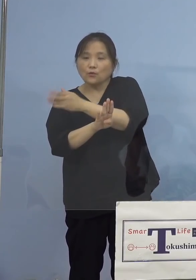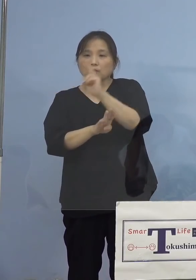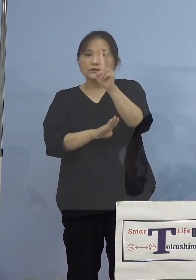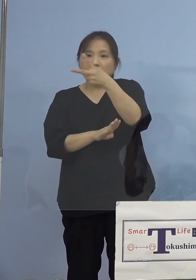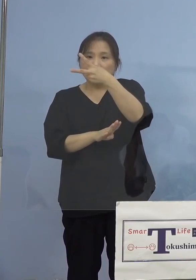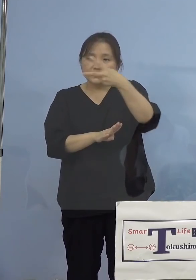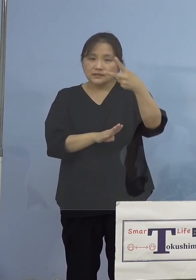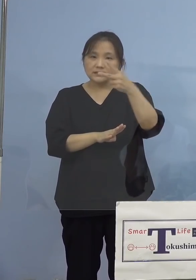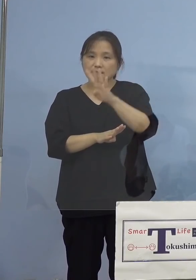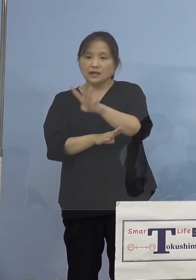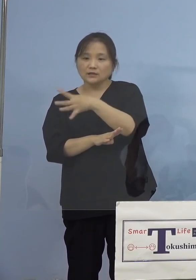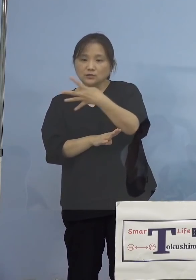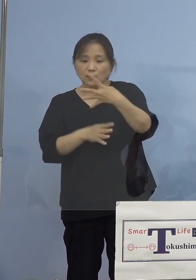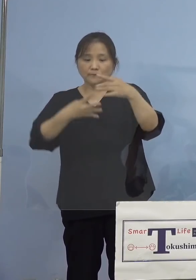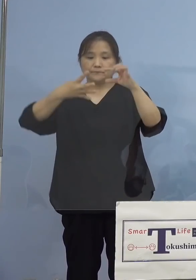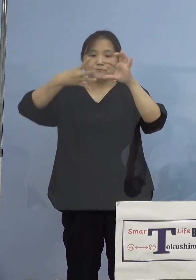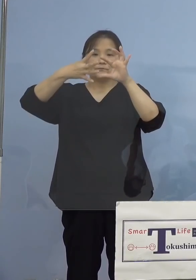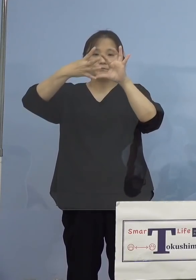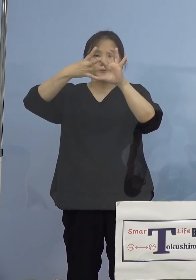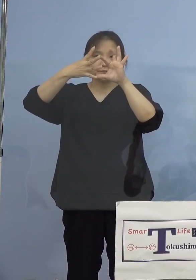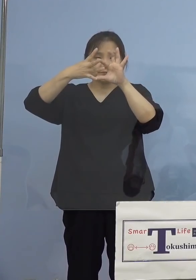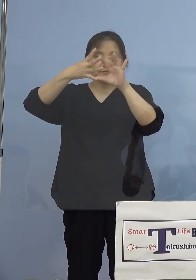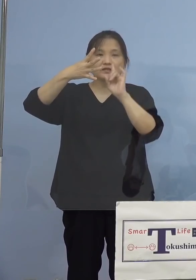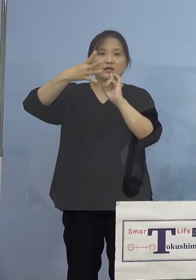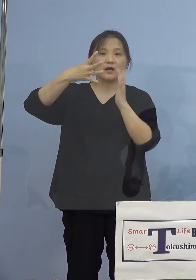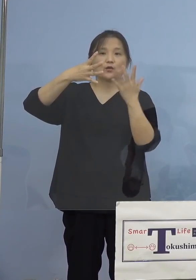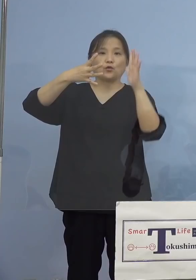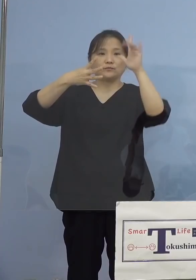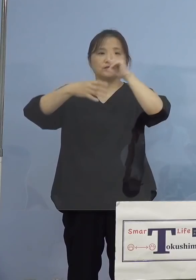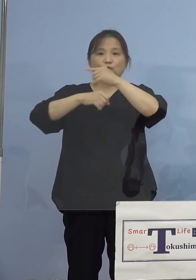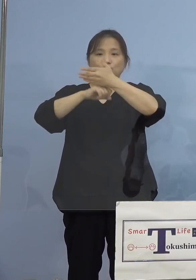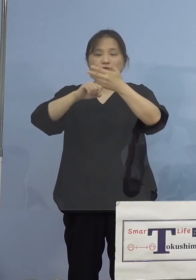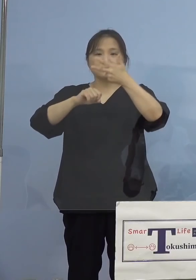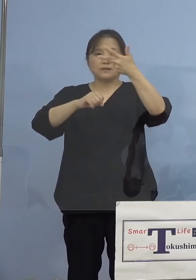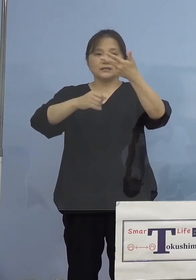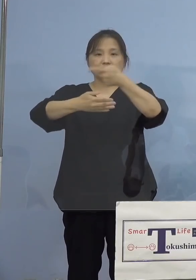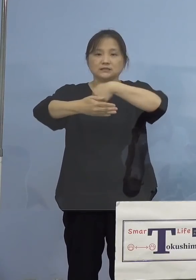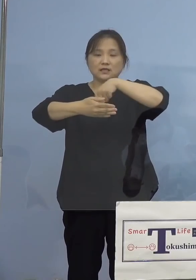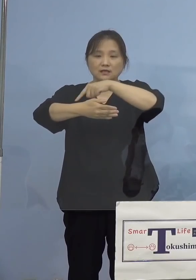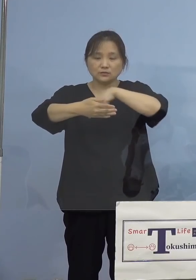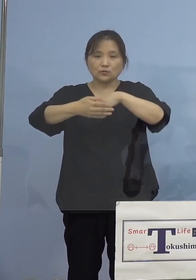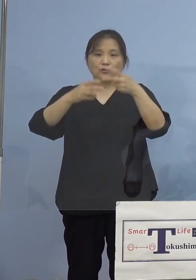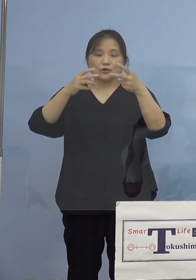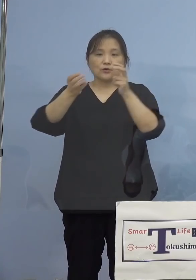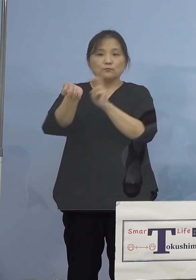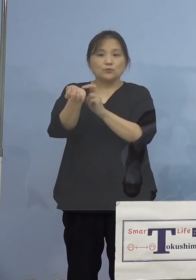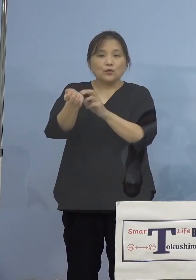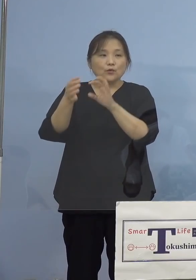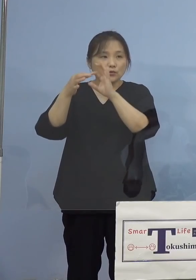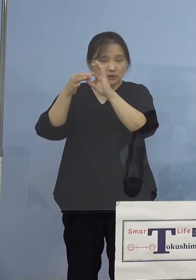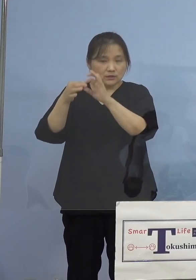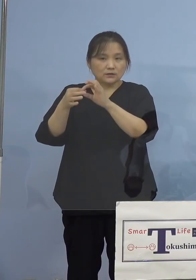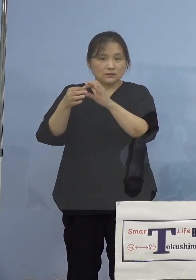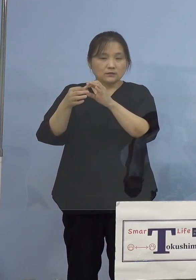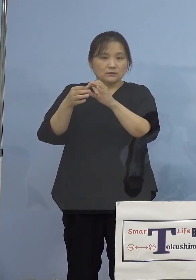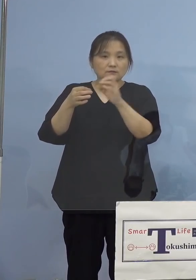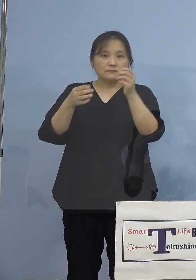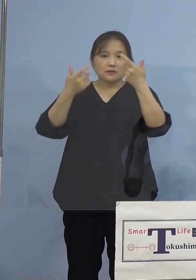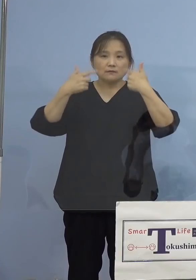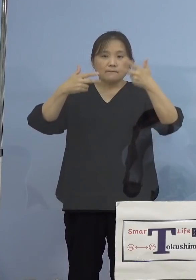こちらは徳島市内の医療機関、また毎週水曜日 徳島県総合健診センターですね